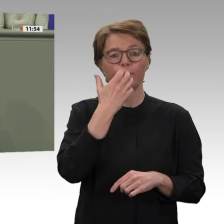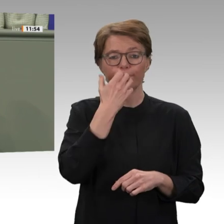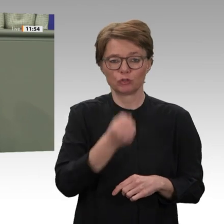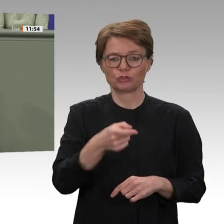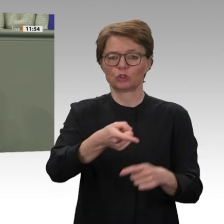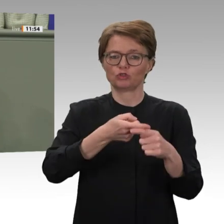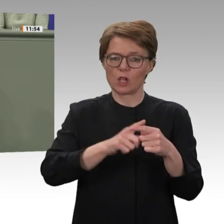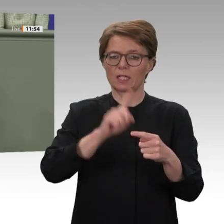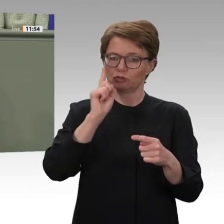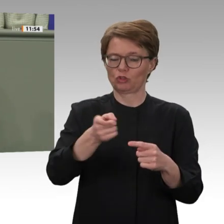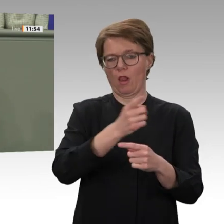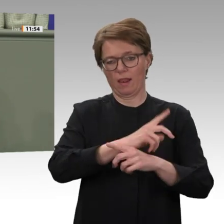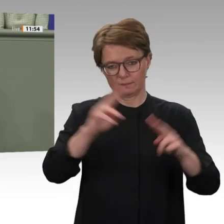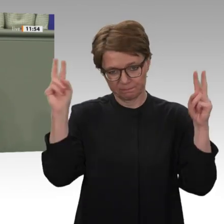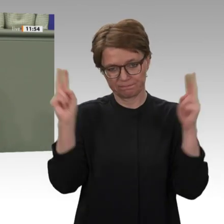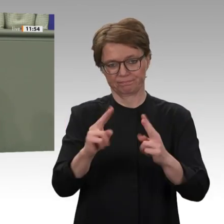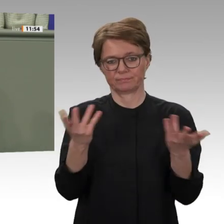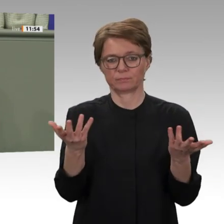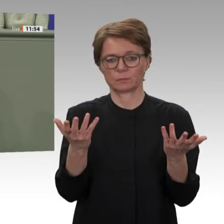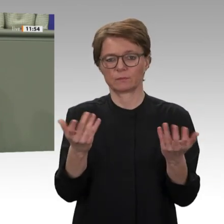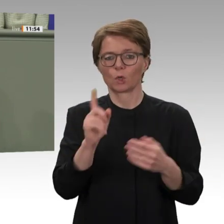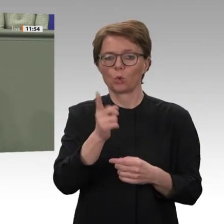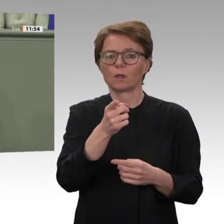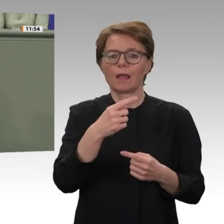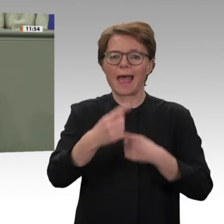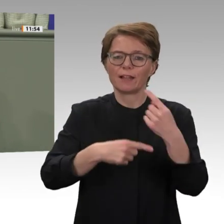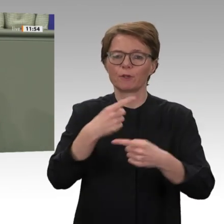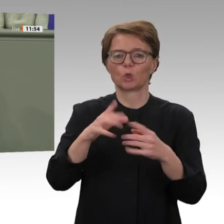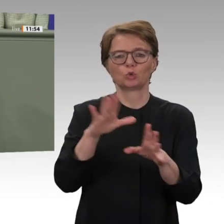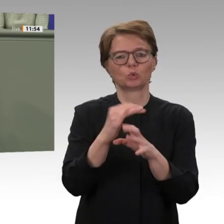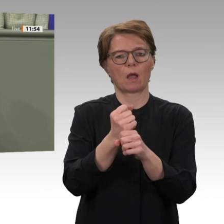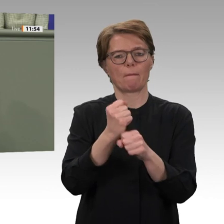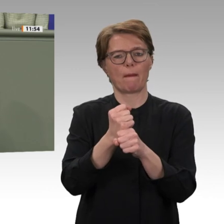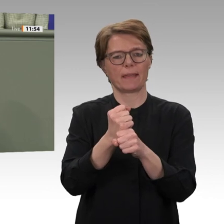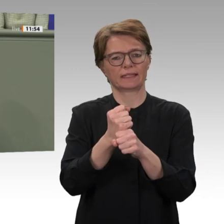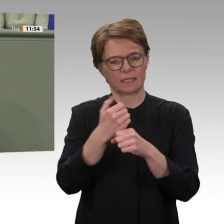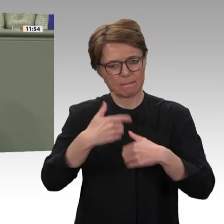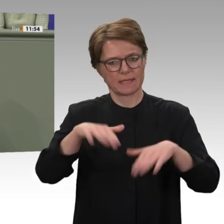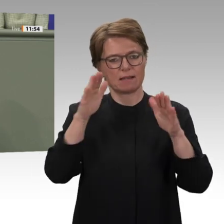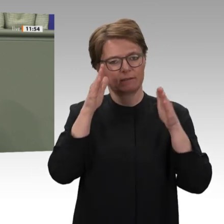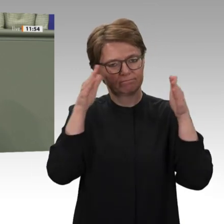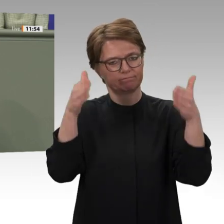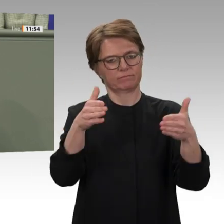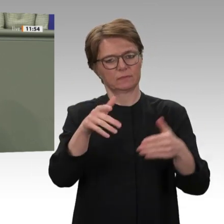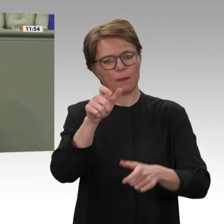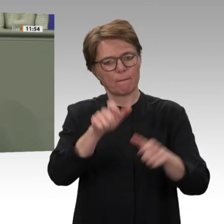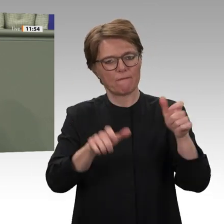ausgerichtet ist und nicht an der neoliberalen Logik des IWF oder den Interessen von deutschen oder anderen internationalen Unternehmen.